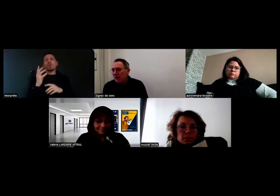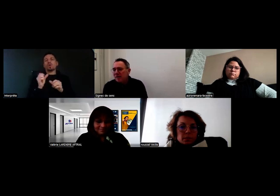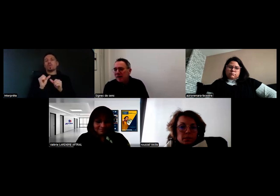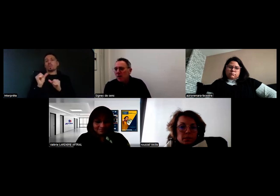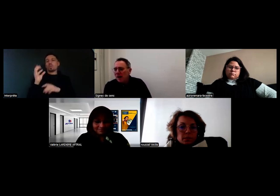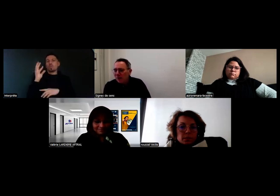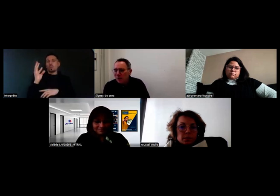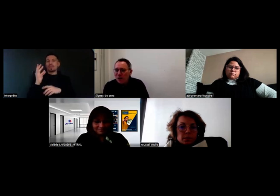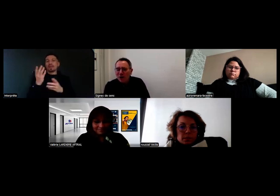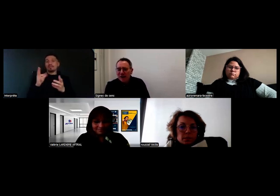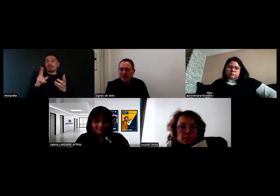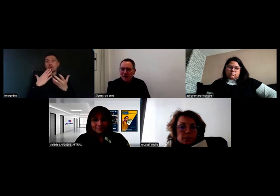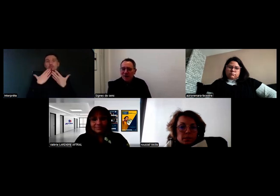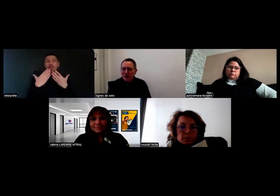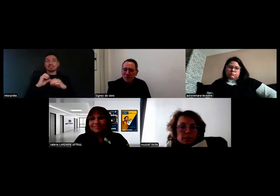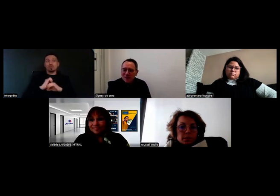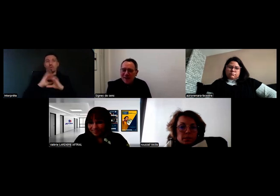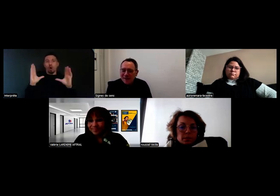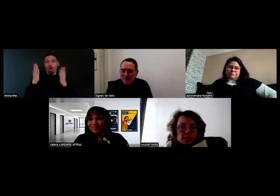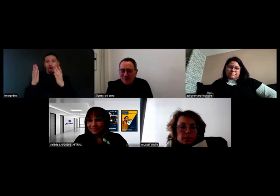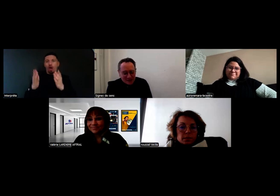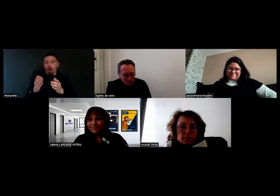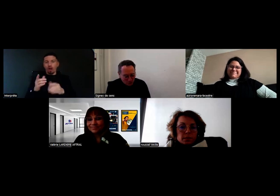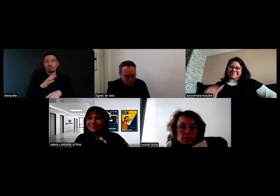et je remercie vraiment Aurore, Mme Roussel et Mme Lardière